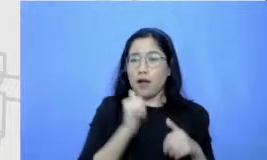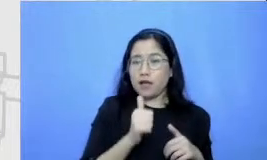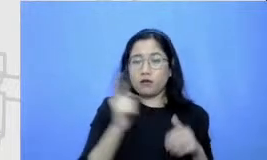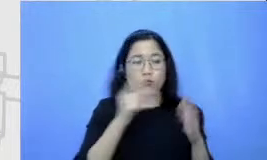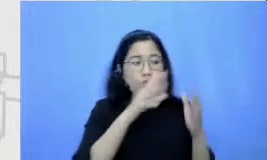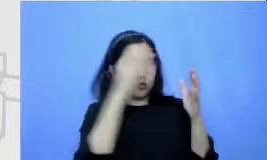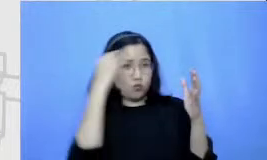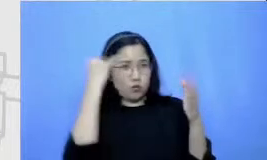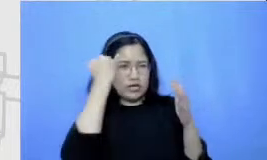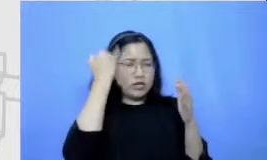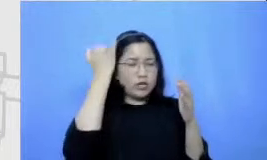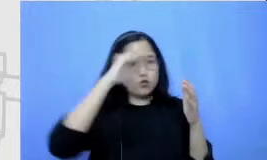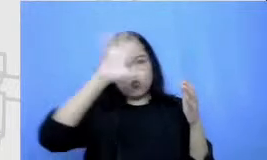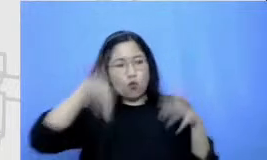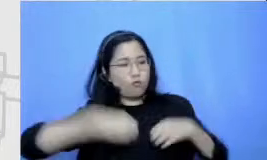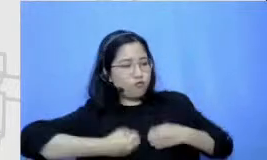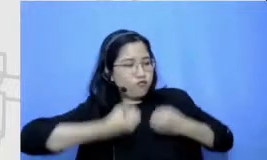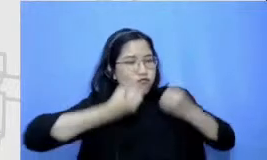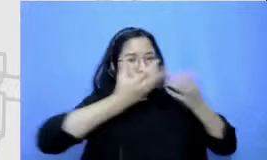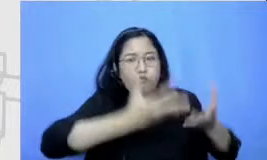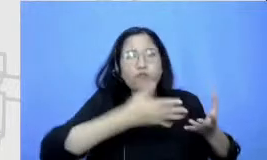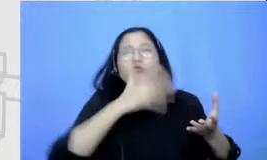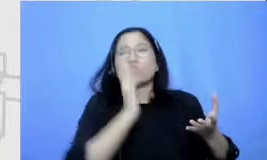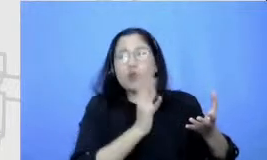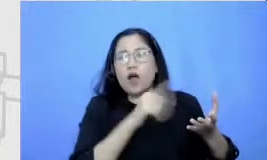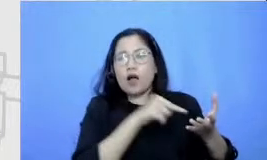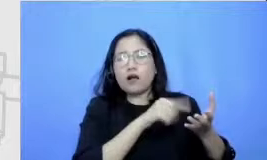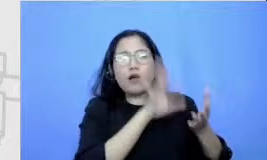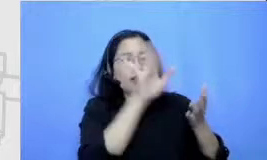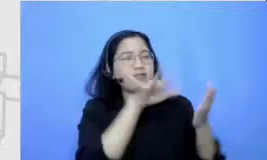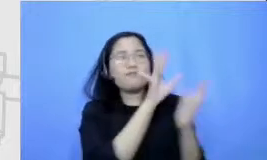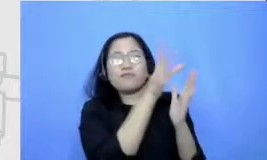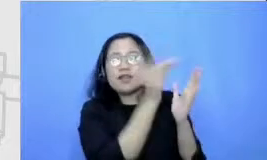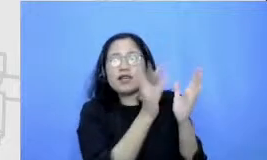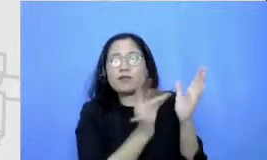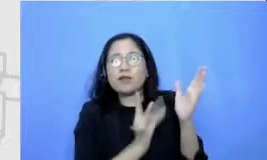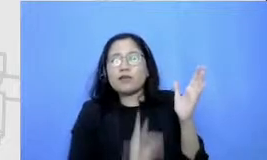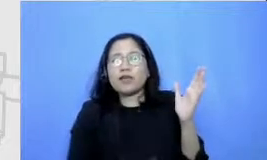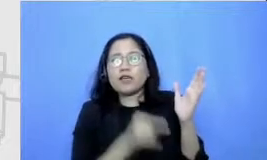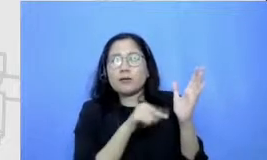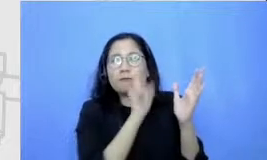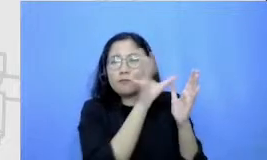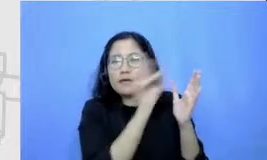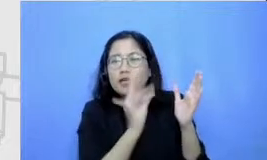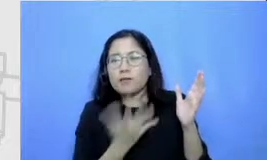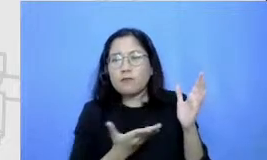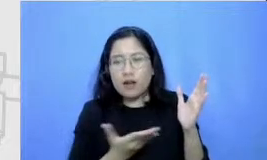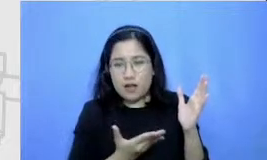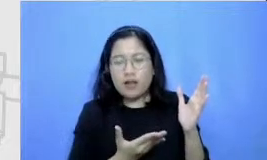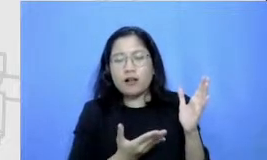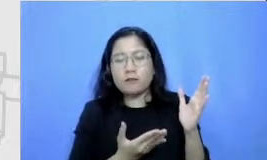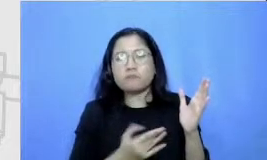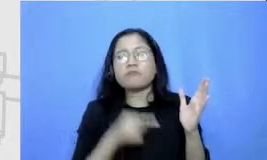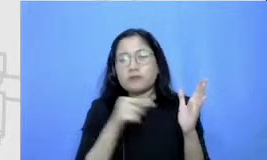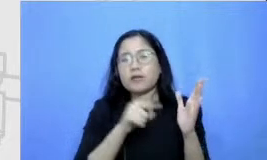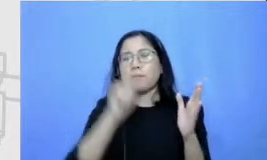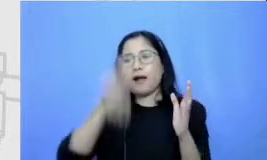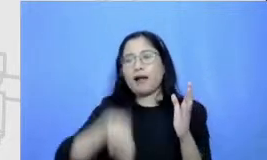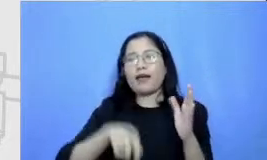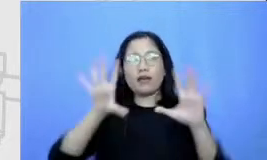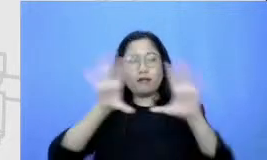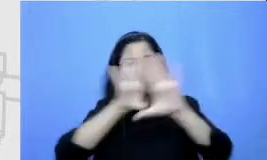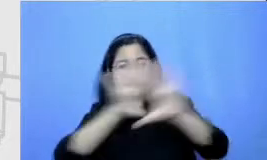penggunaan digital thinking buat seperti ini adalah salah satu contoh kita menggunakan